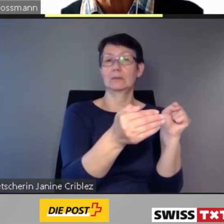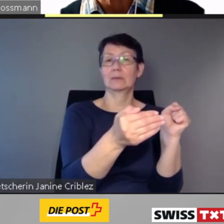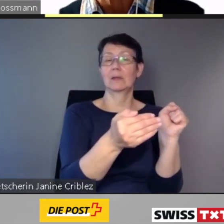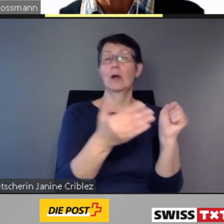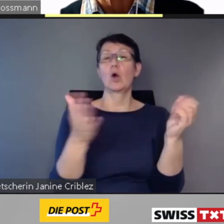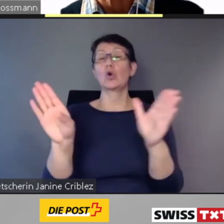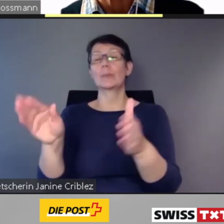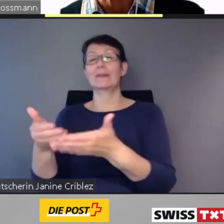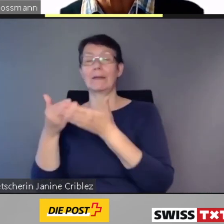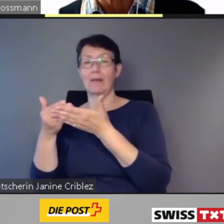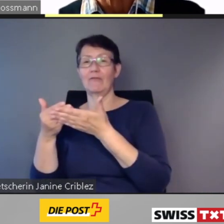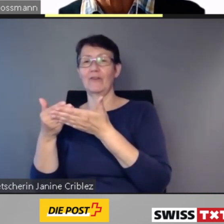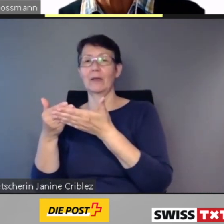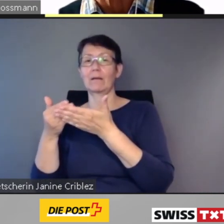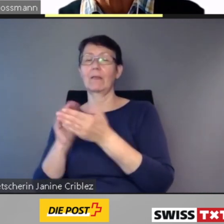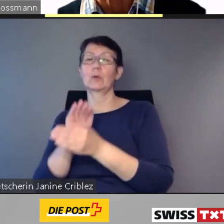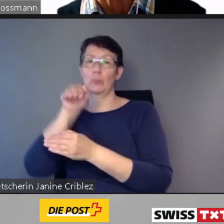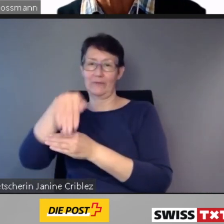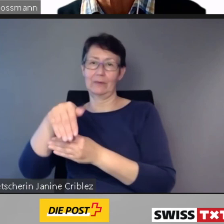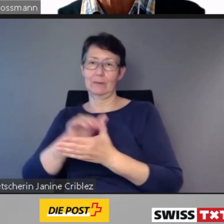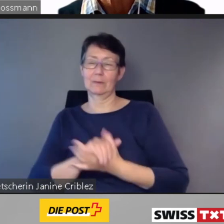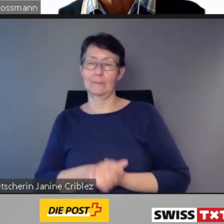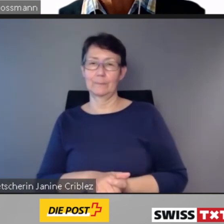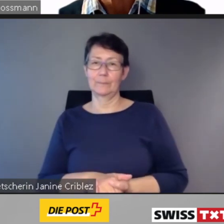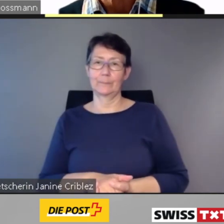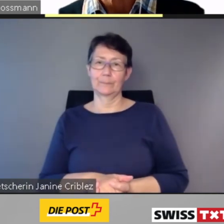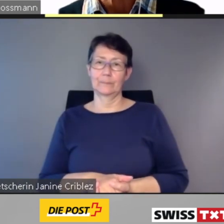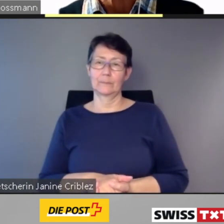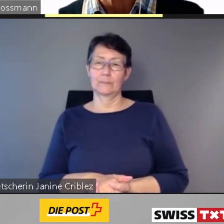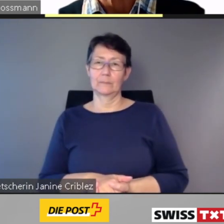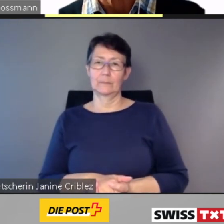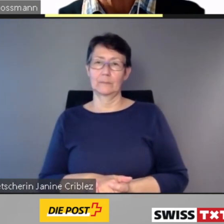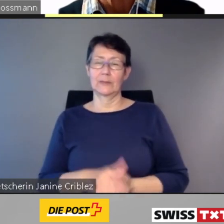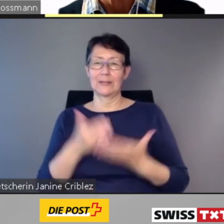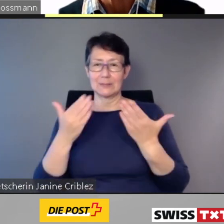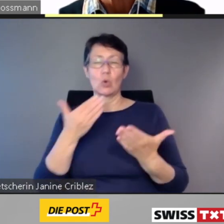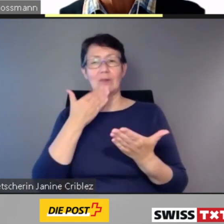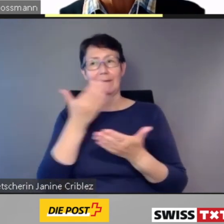Damit danke ich Ihnen für Ihre Aufmerksamkeit.